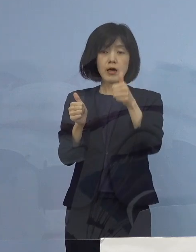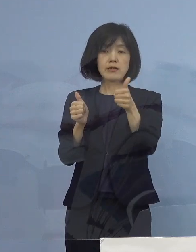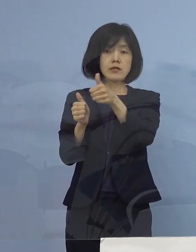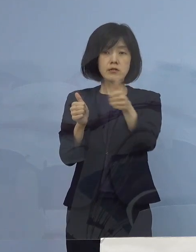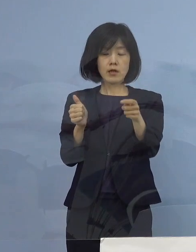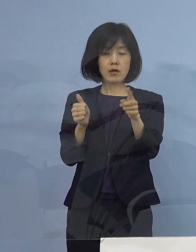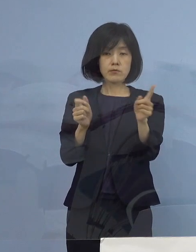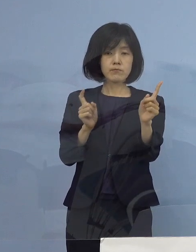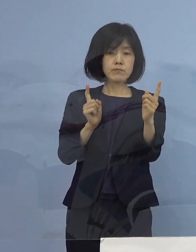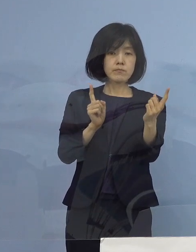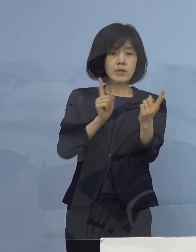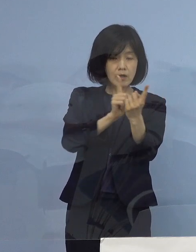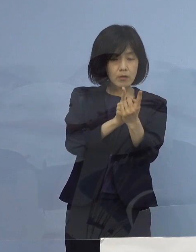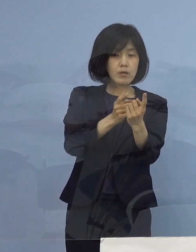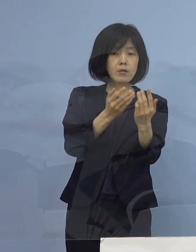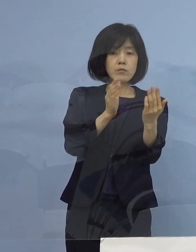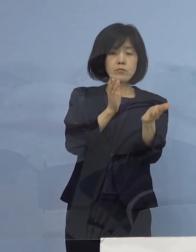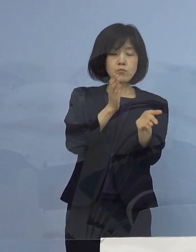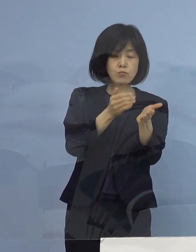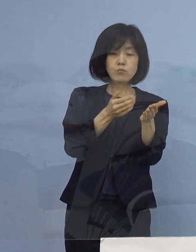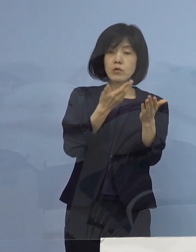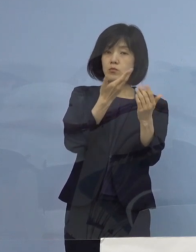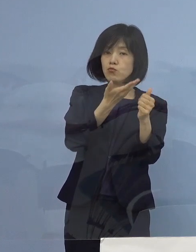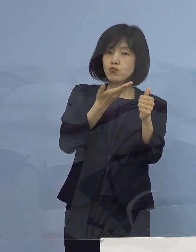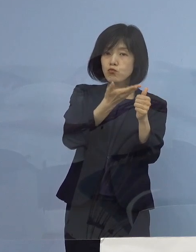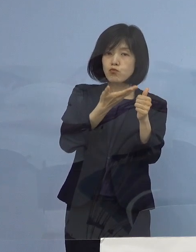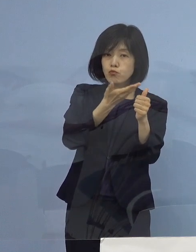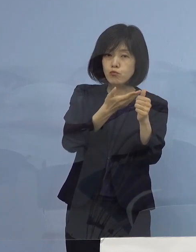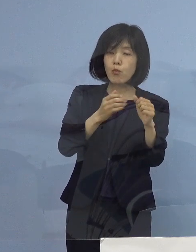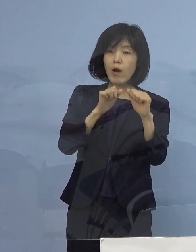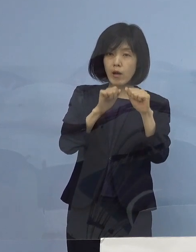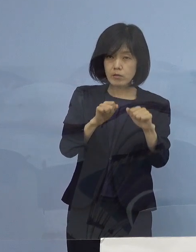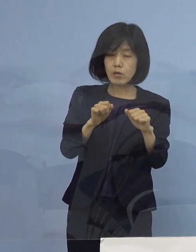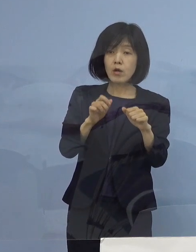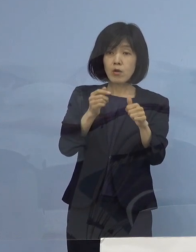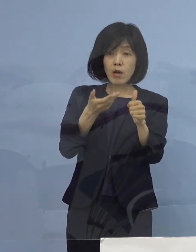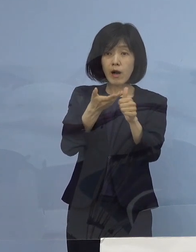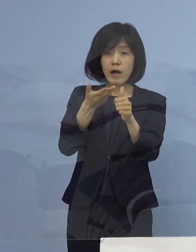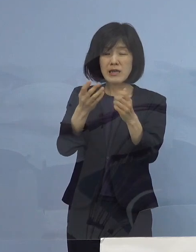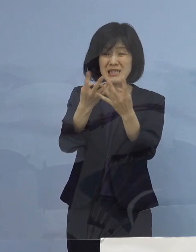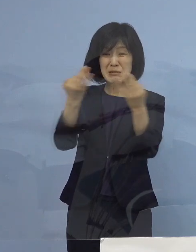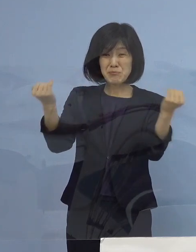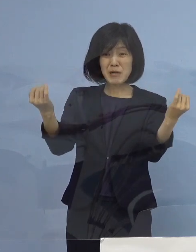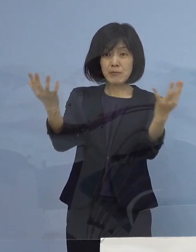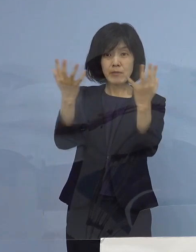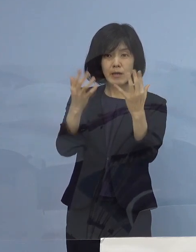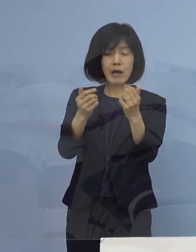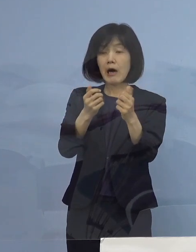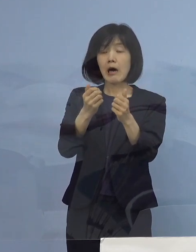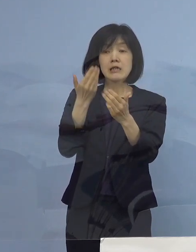いわゆる、きめ細やかにやれる これが出来なくなった段階で医療崩壊が始まり